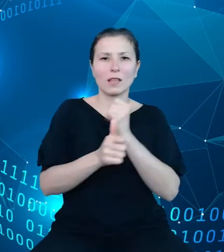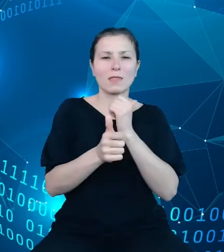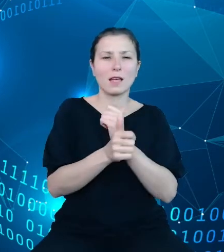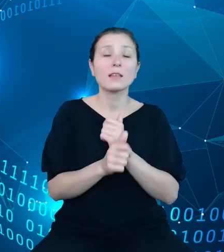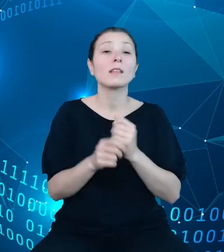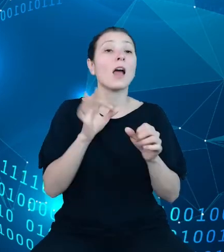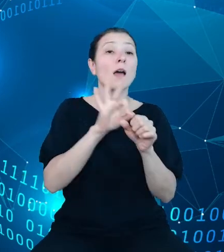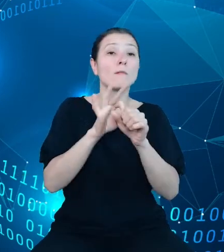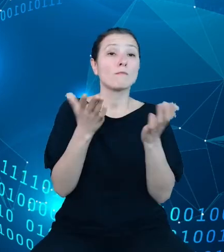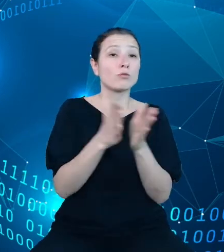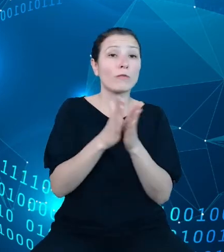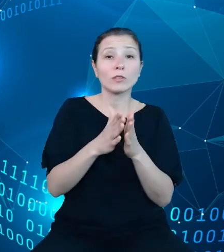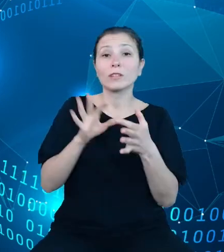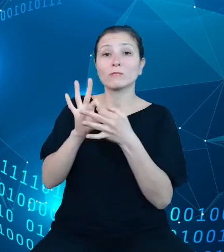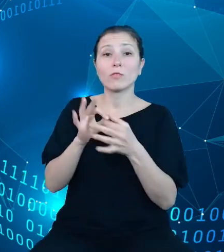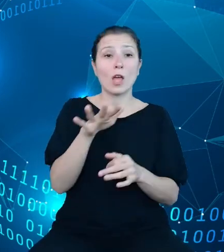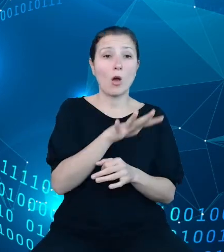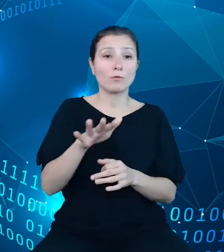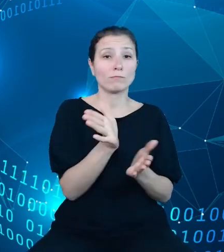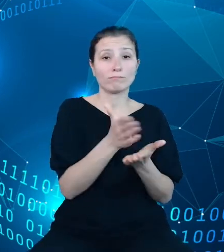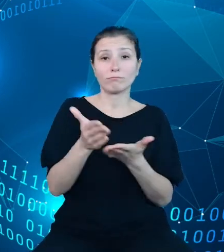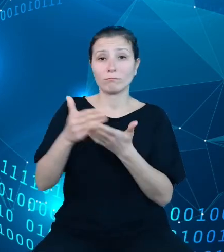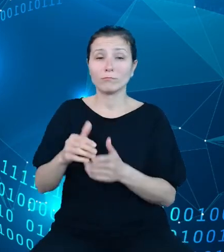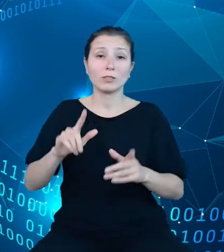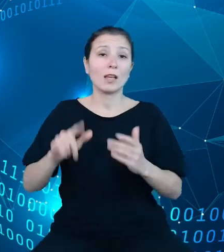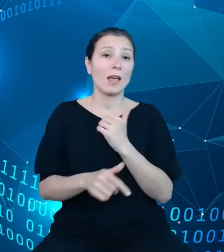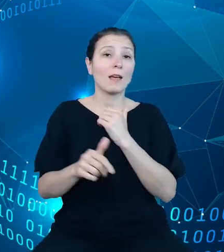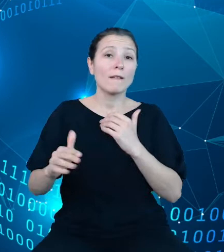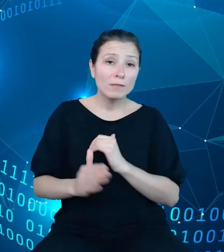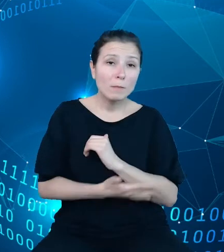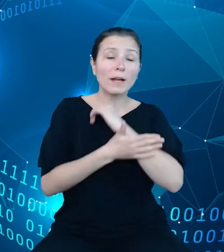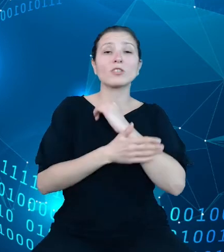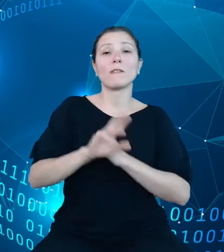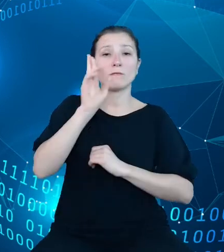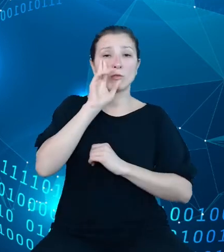stanowić element wspierający rozumienie danych i, mamy nadzieję, będą inspirowały